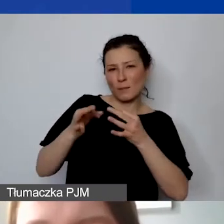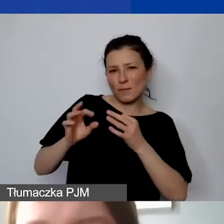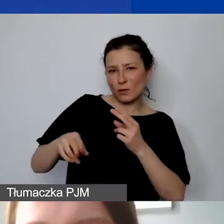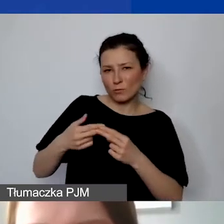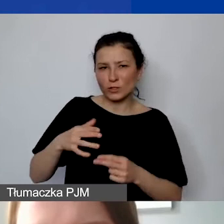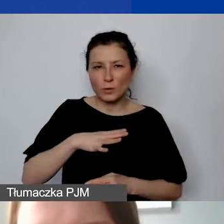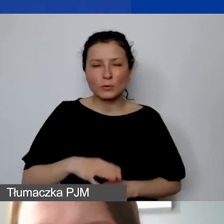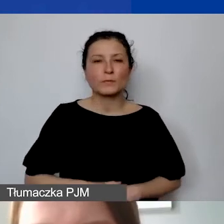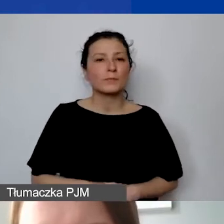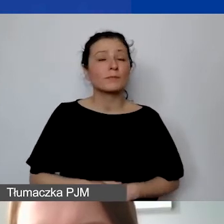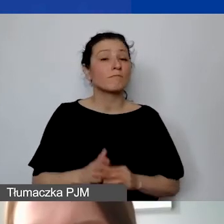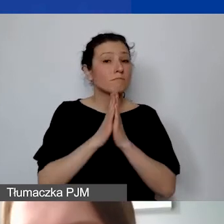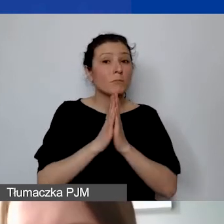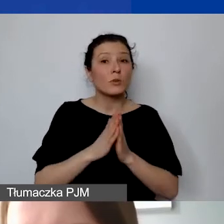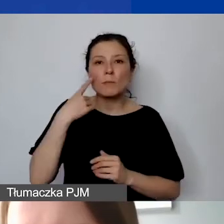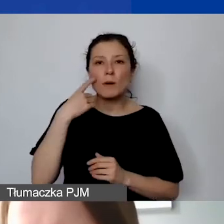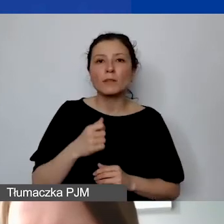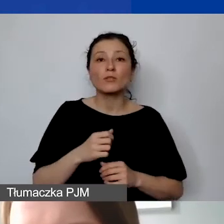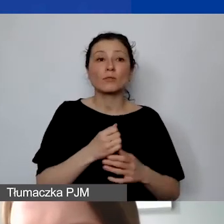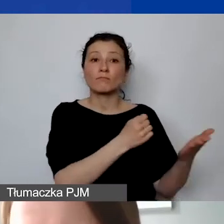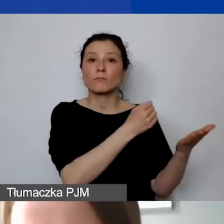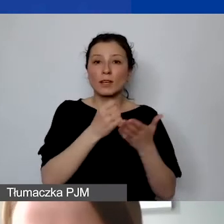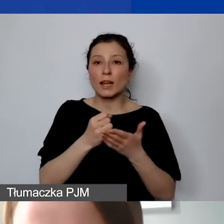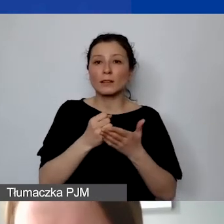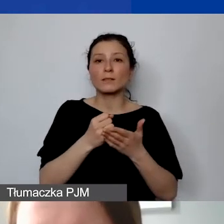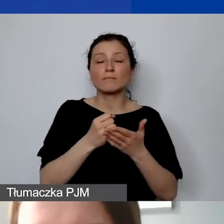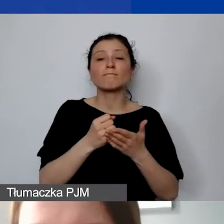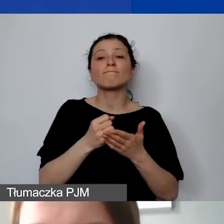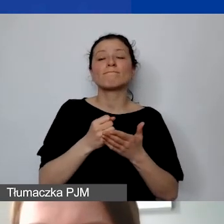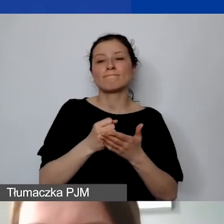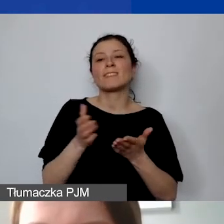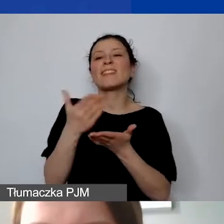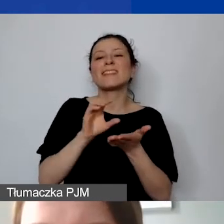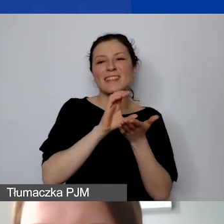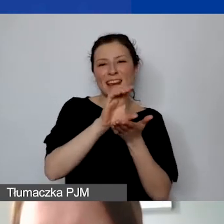Proszę pamiętać o tym, że granty są wypłacane w transzach. Transze są określone